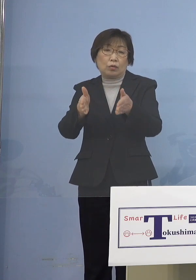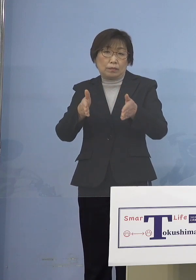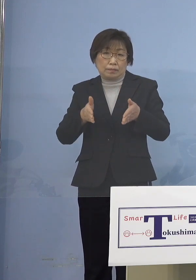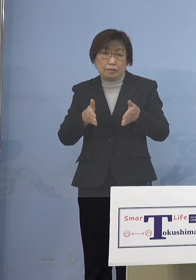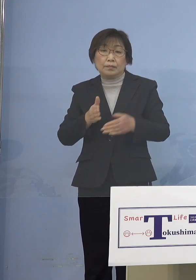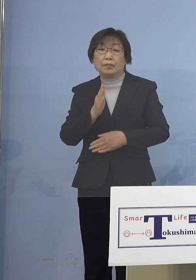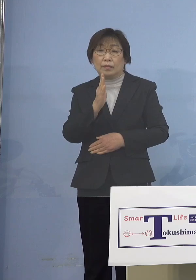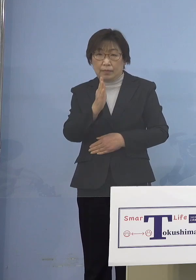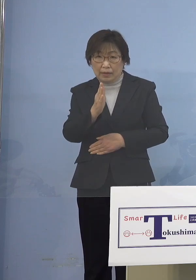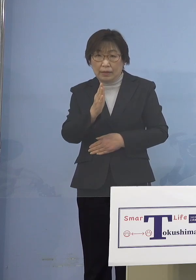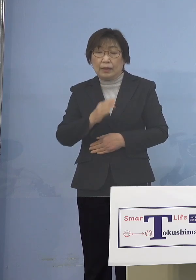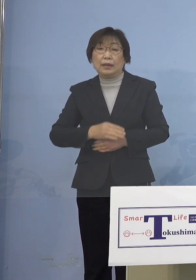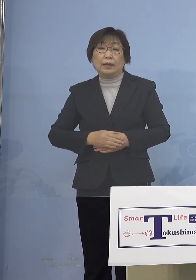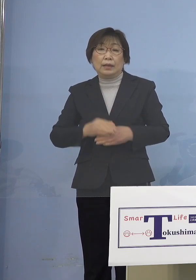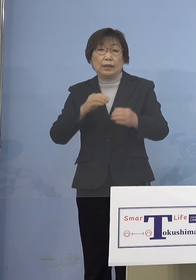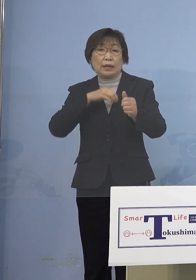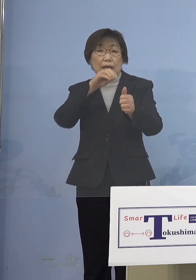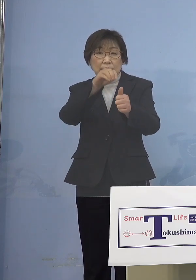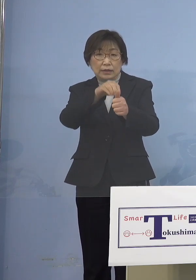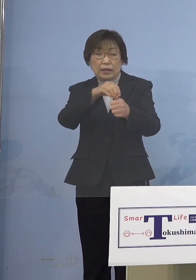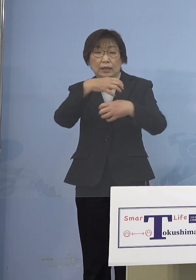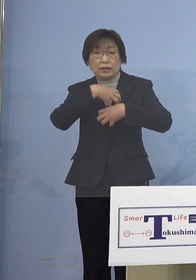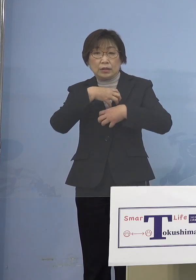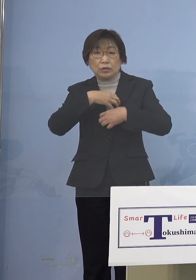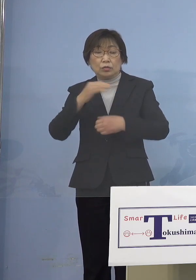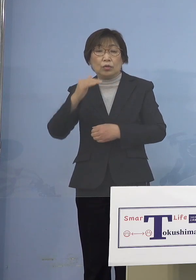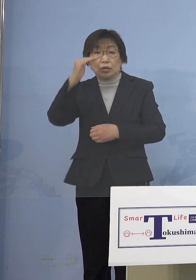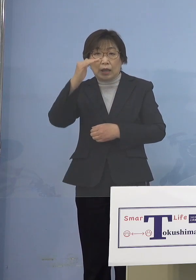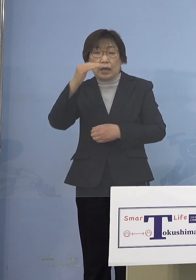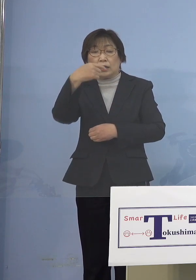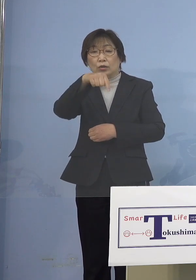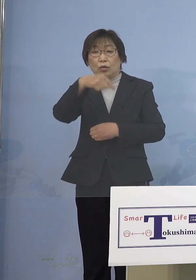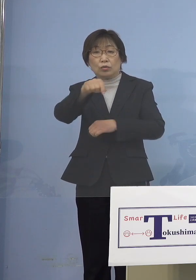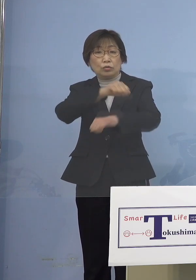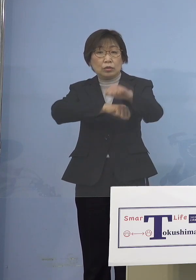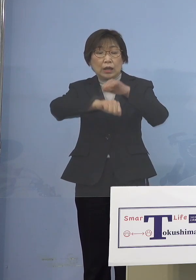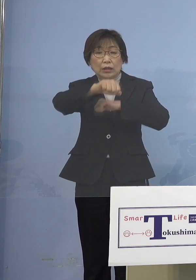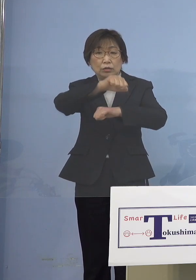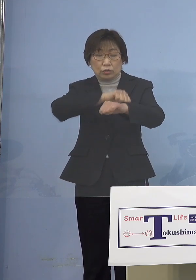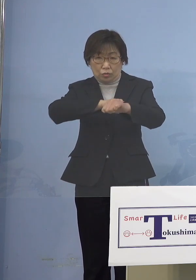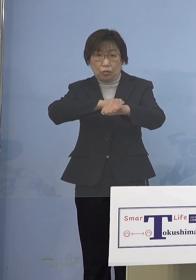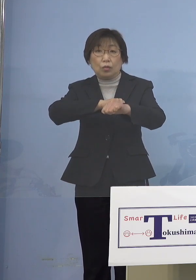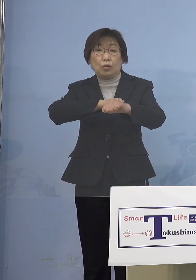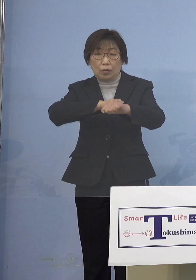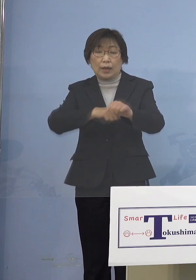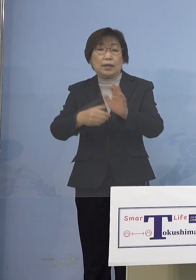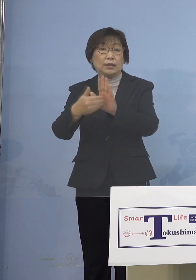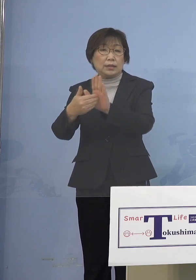また感染リスクの高い教育活動を 避けるとともに、小学校の場合には